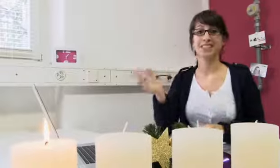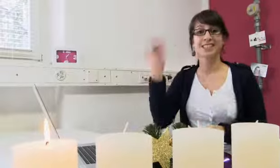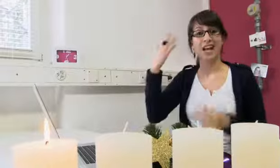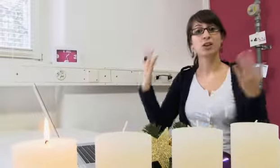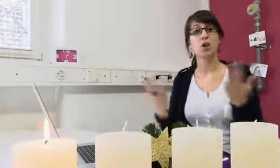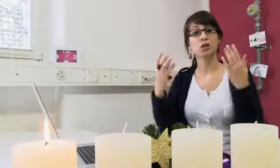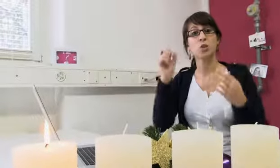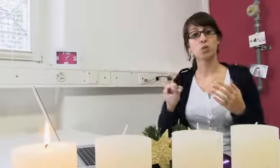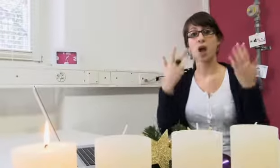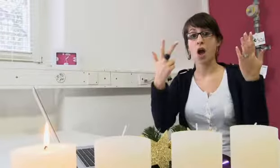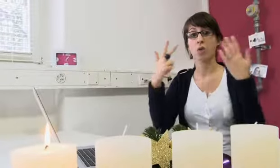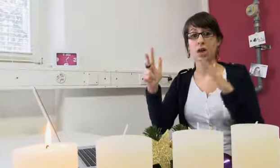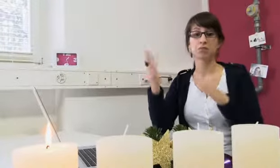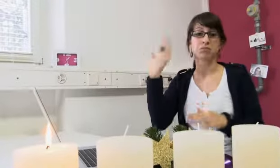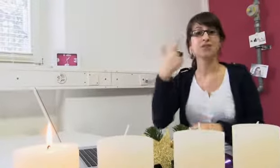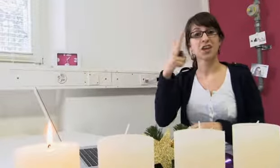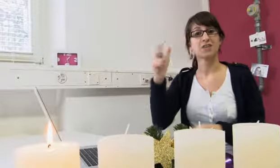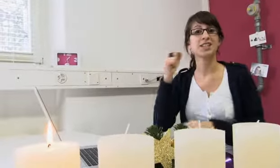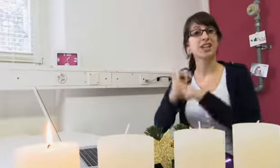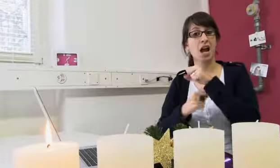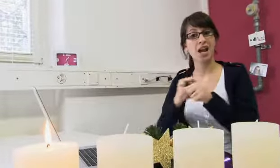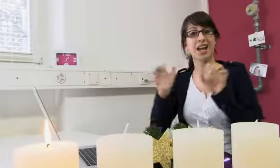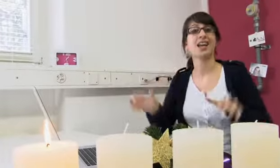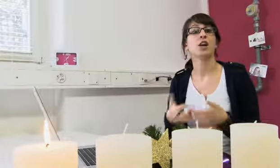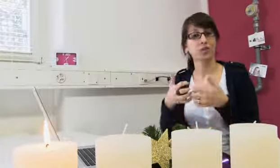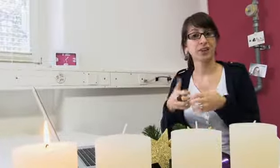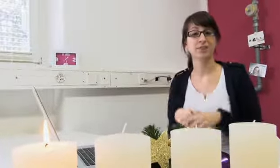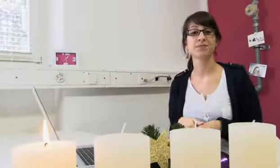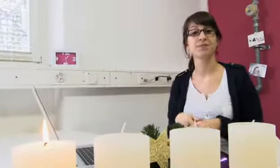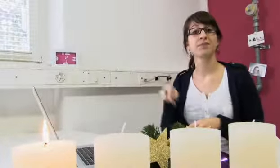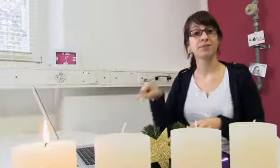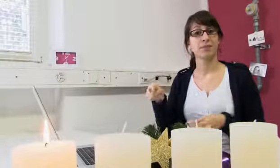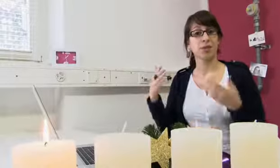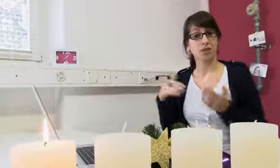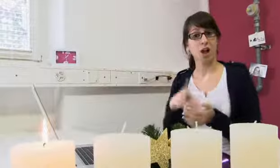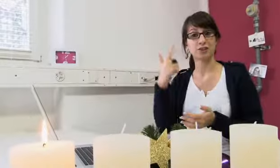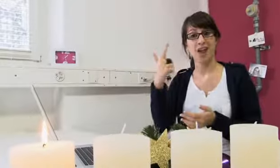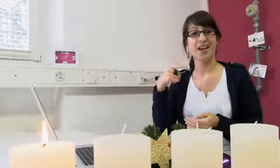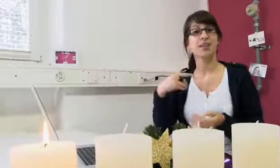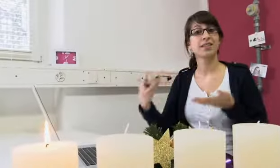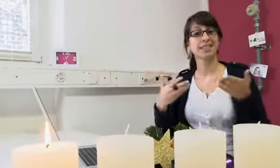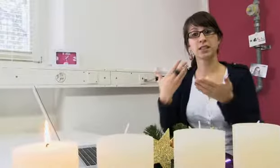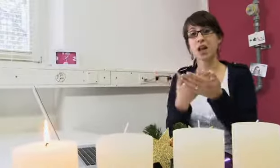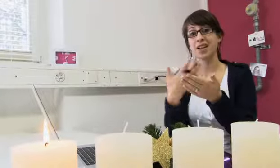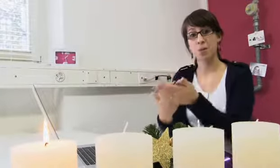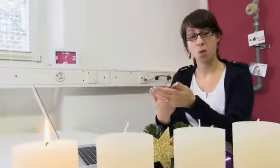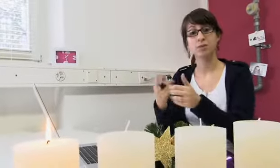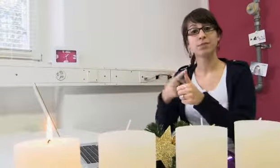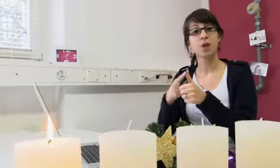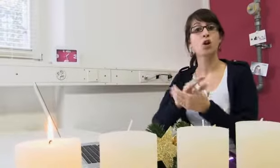Sie existiert seit 1988, wurde also vor 22 Jahren gegründet. Es bestehen zwei Dienstleistungsangebote,